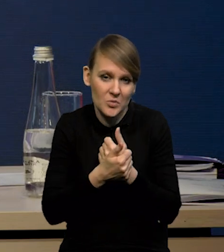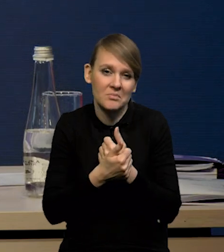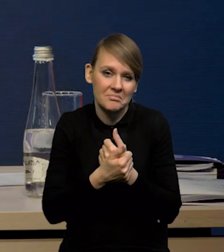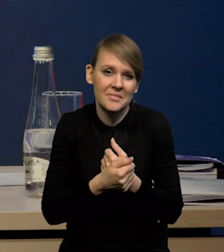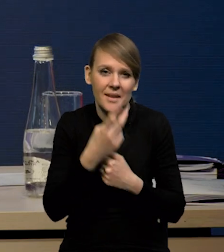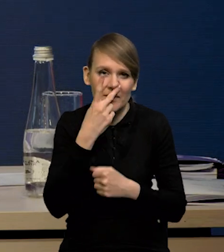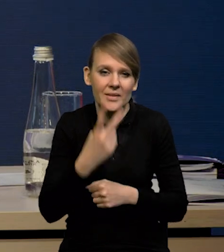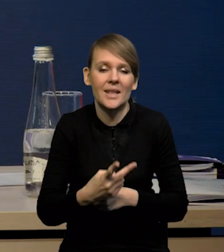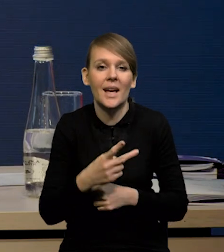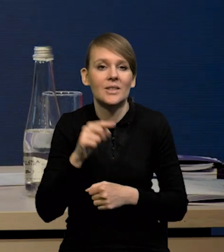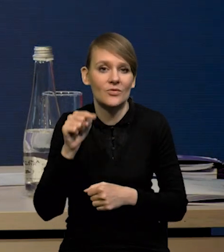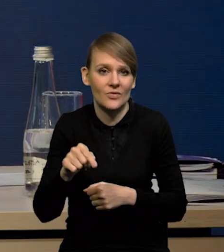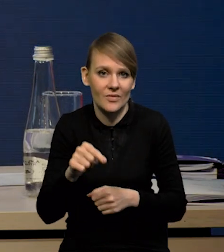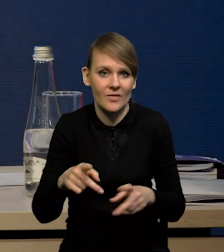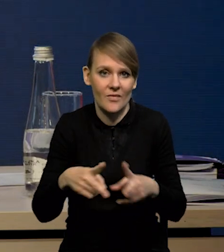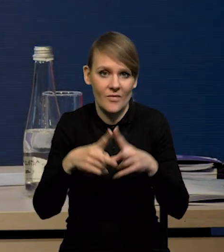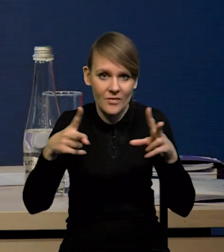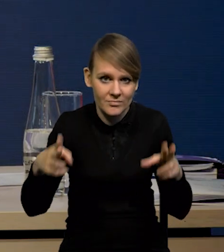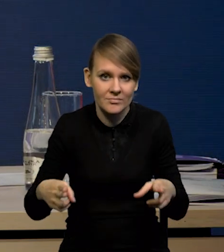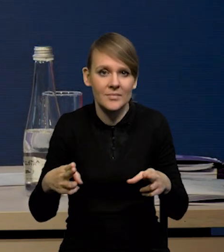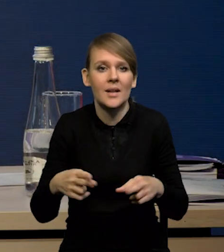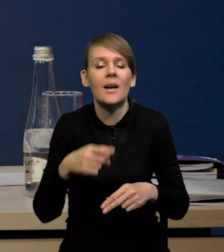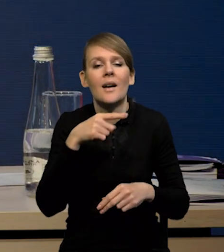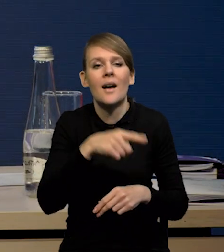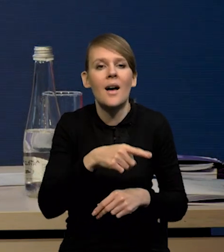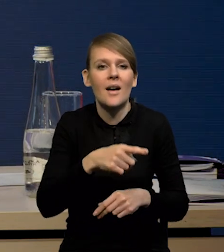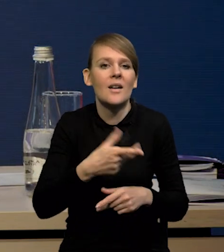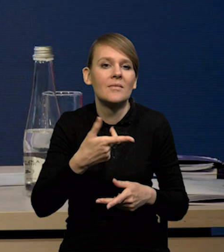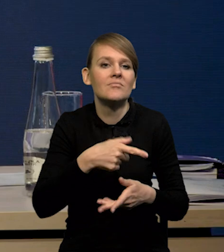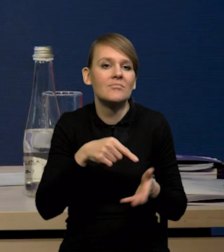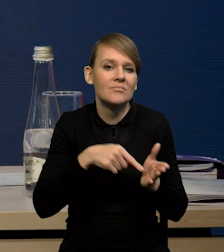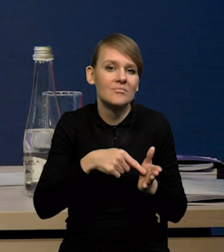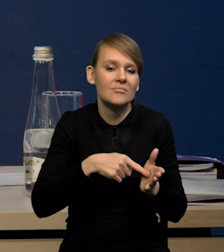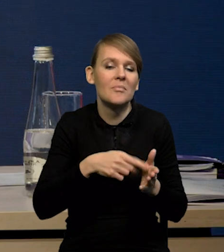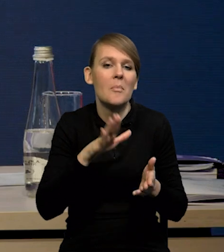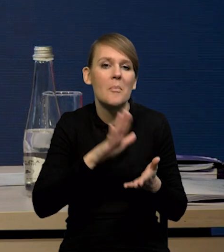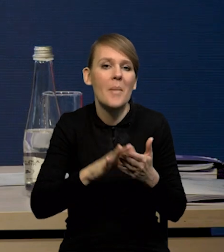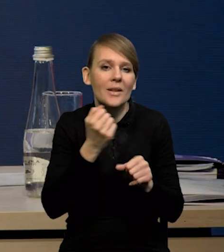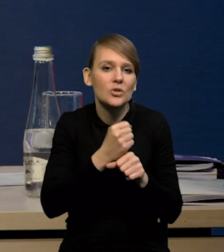że w tym cyklu, czy w tym spowolnieniu ta stopa bezrobocia może rosnąć umiarkowanie,